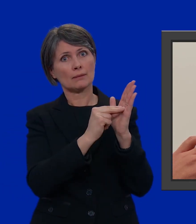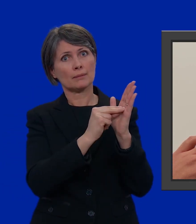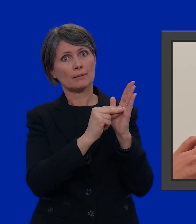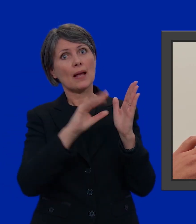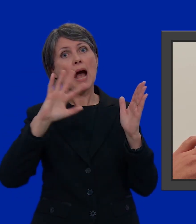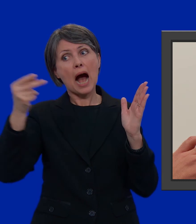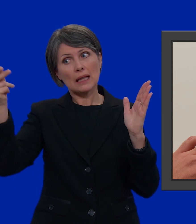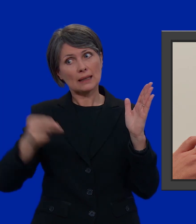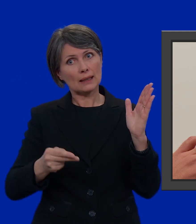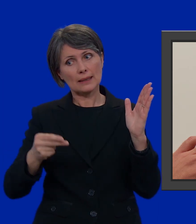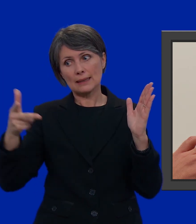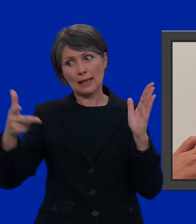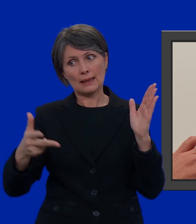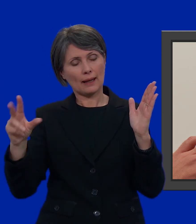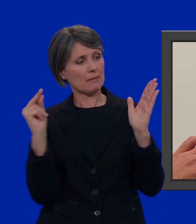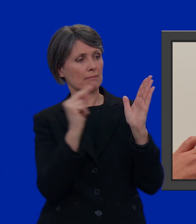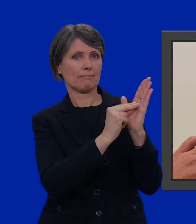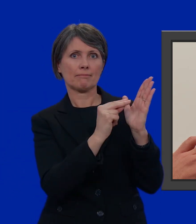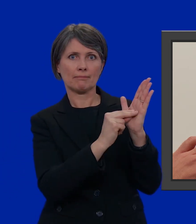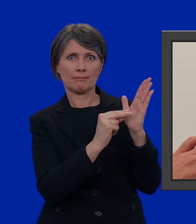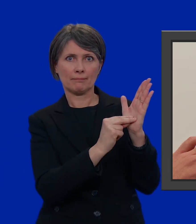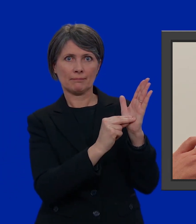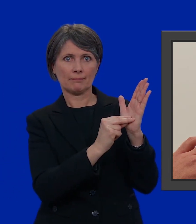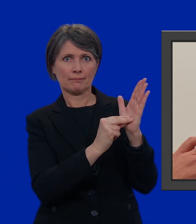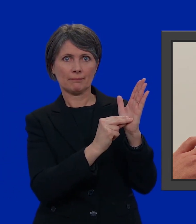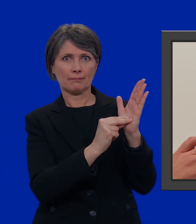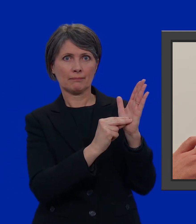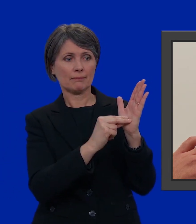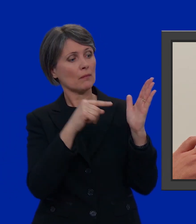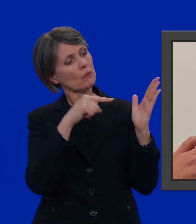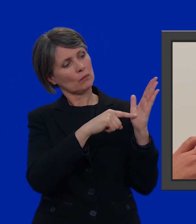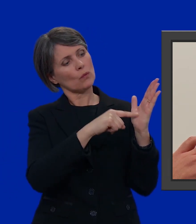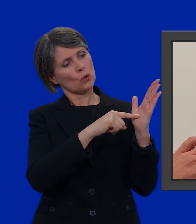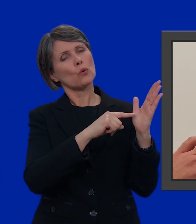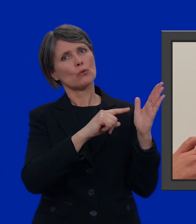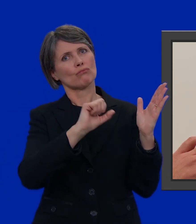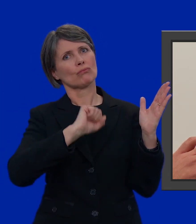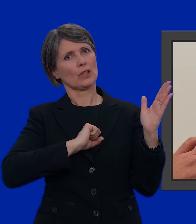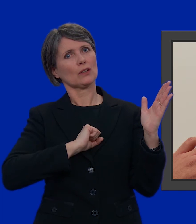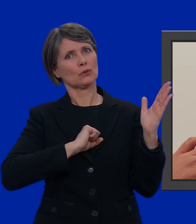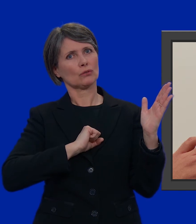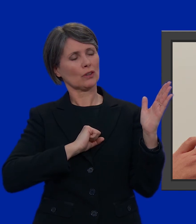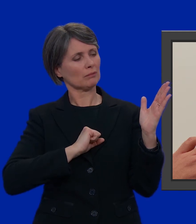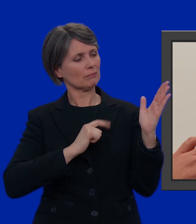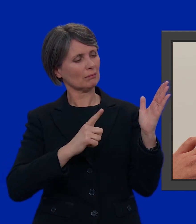Da un'altra lista prendo questi tre. Poi c'è pure lui che mi ispira fiducia.